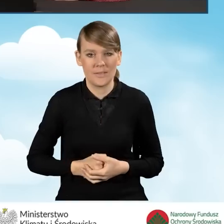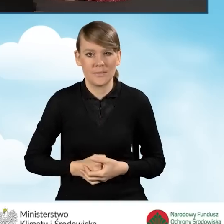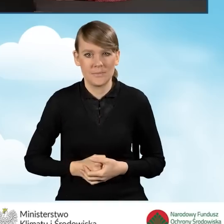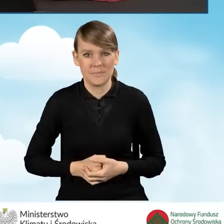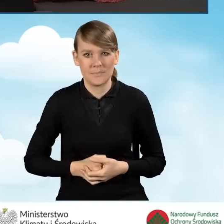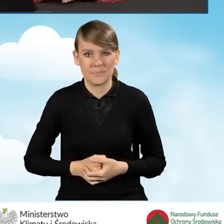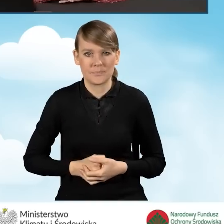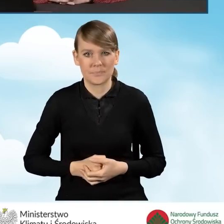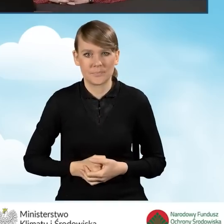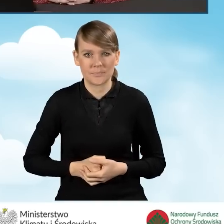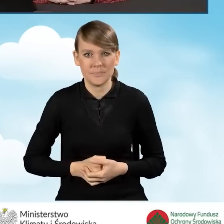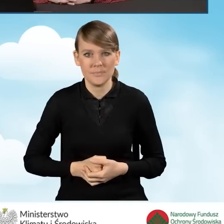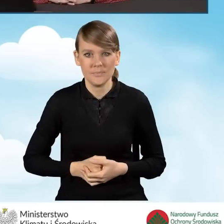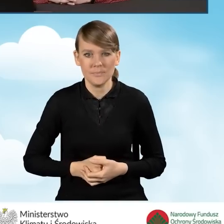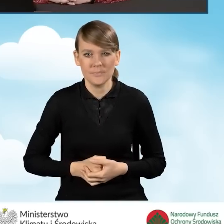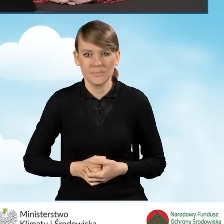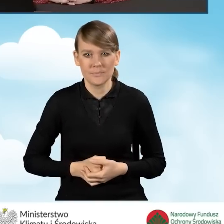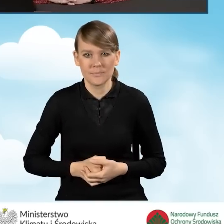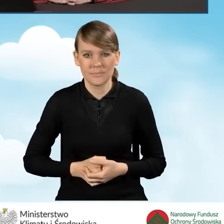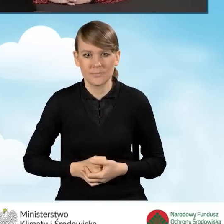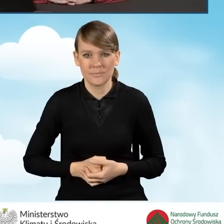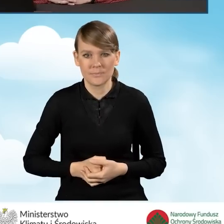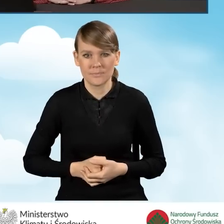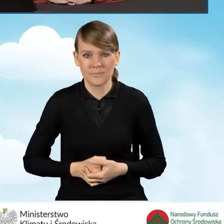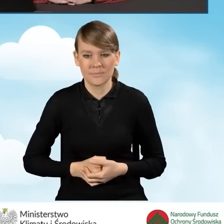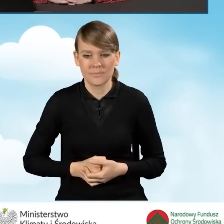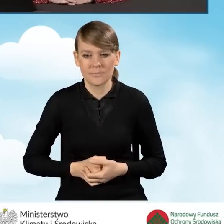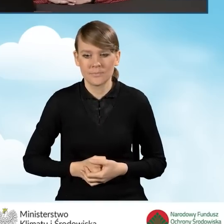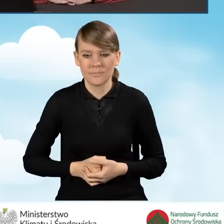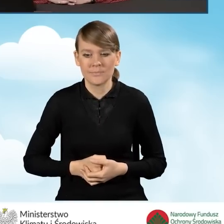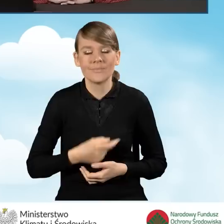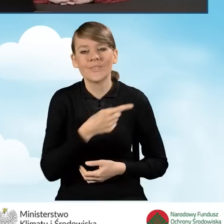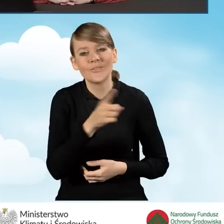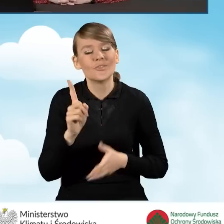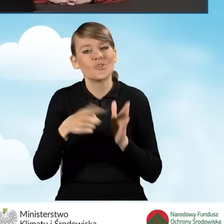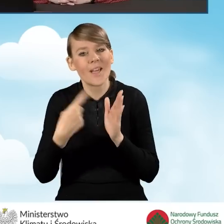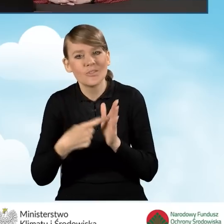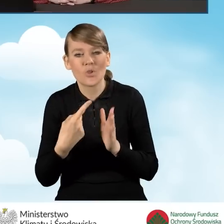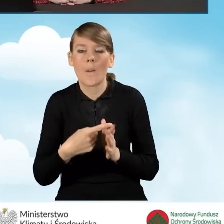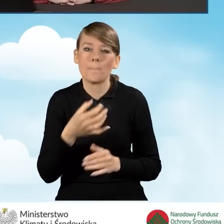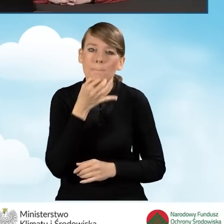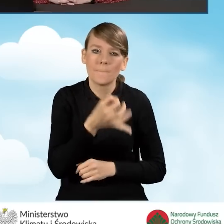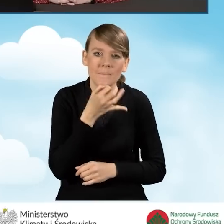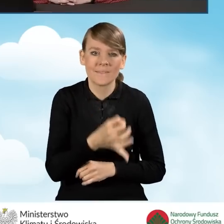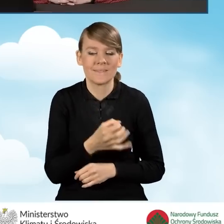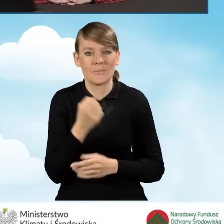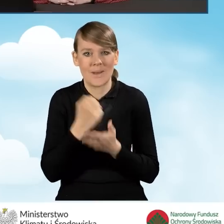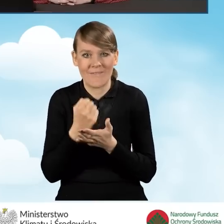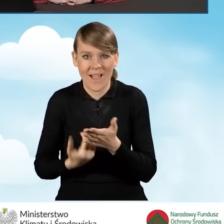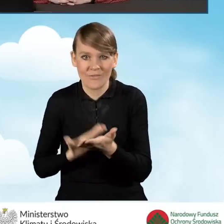Wśród pytań, które nam Państwo często zadajecie, pojawia się pytanie o wycofanie wniosku.